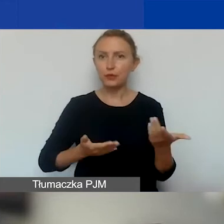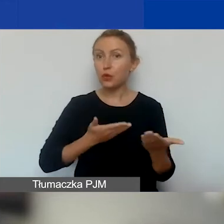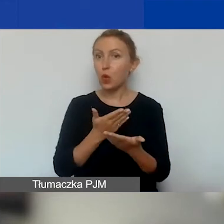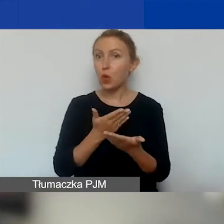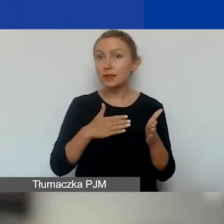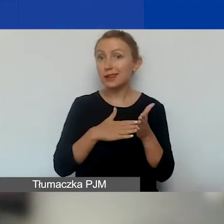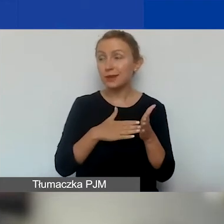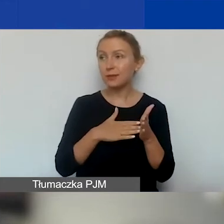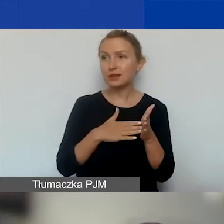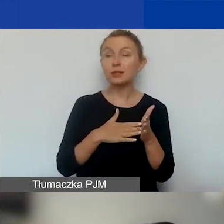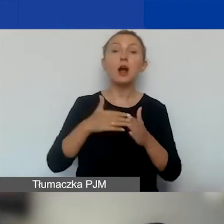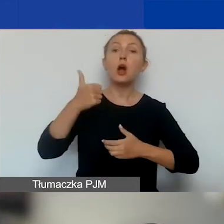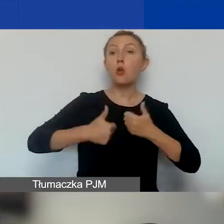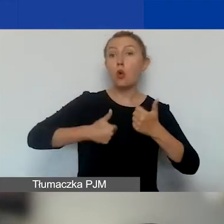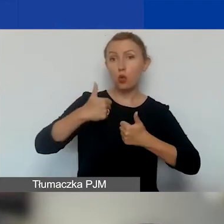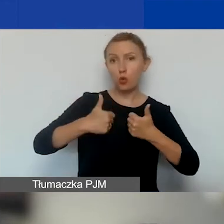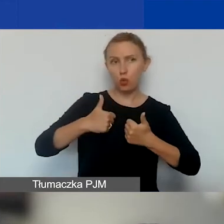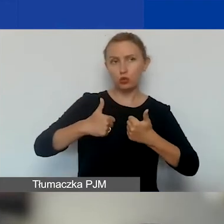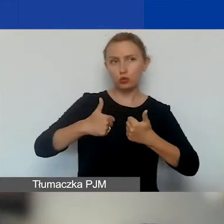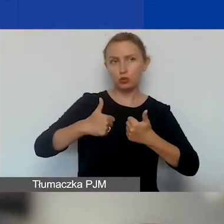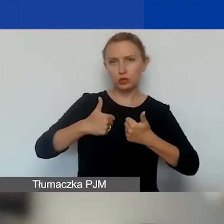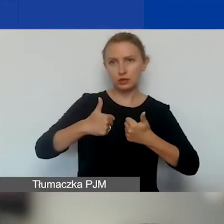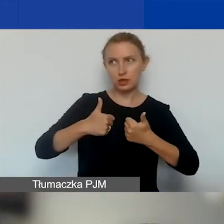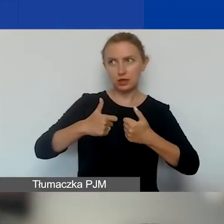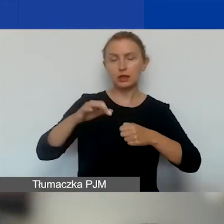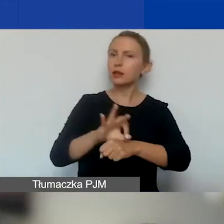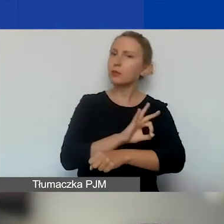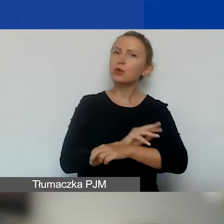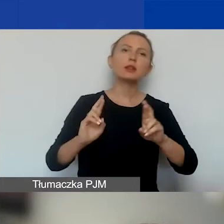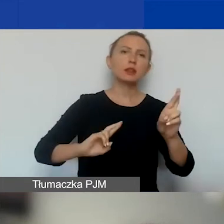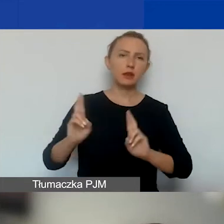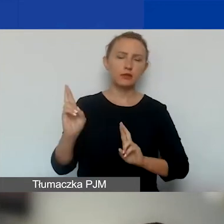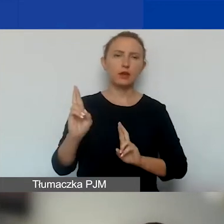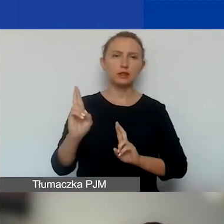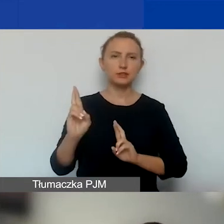W konkursie na projekty interwencyjne w naborze ciągłym